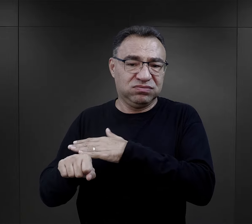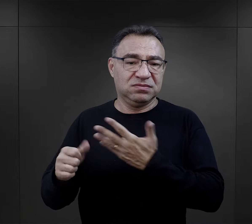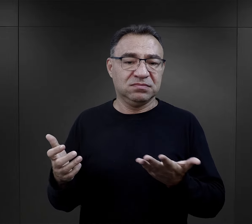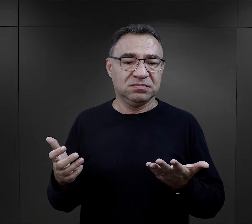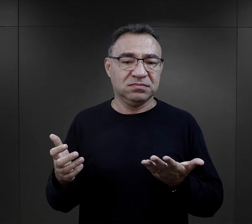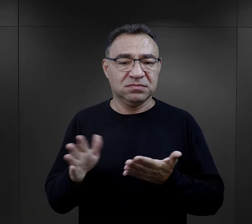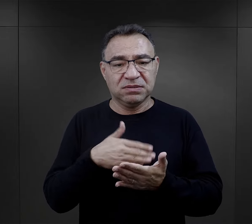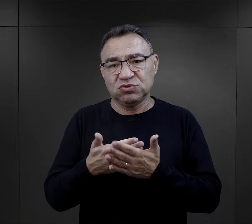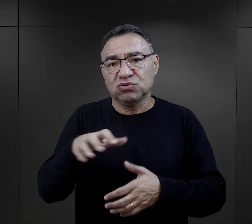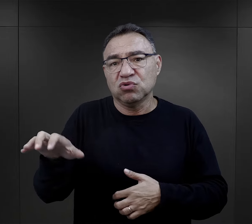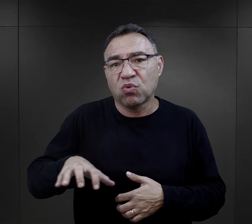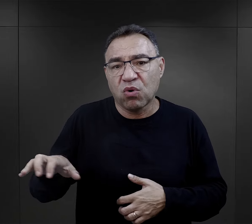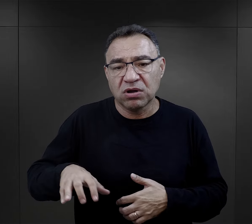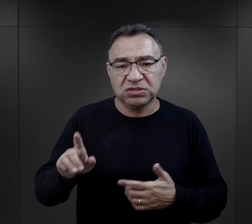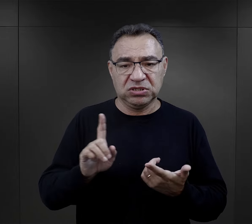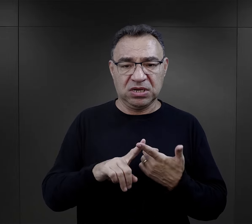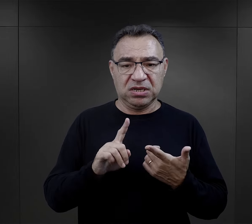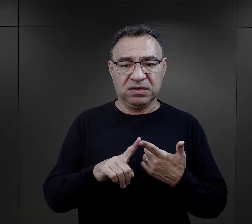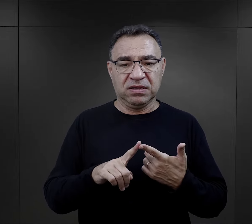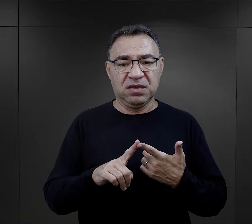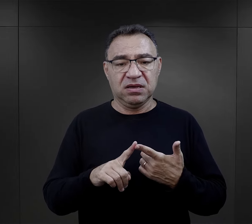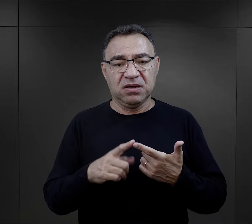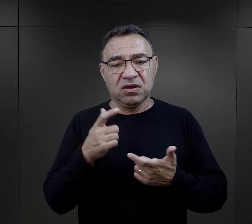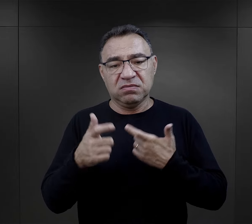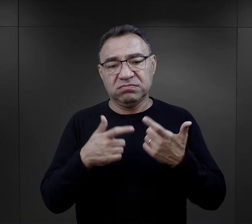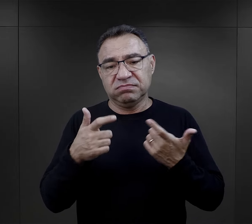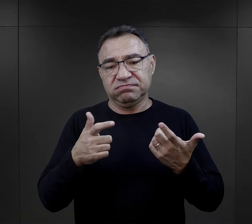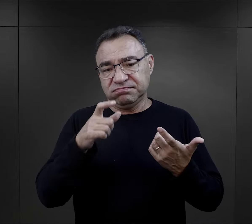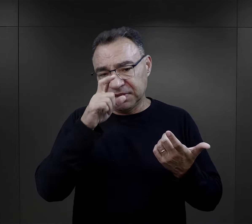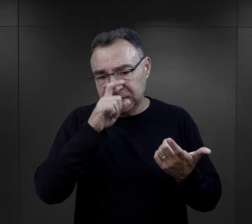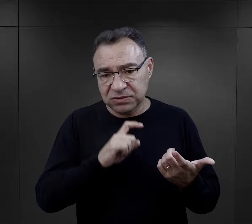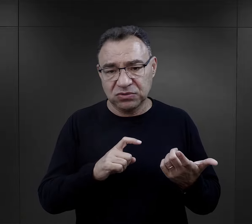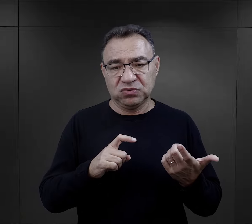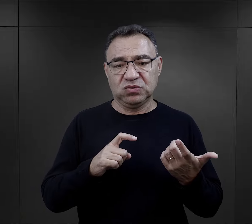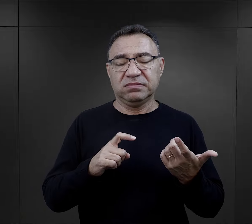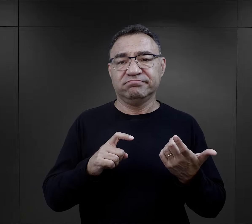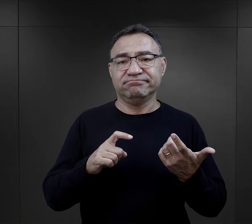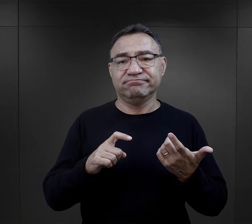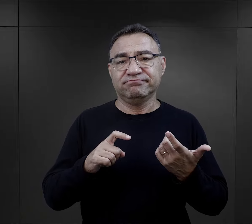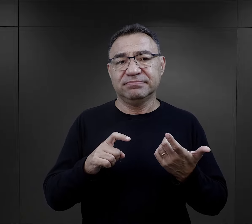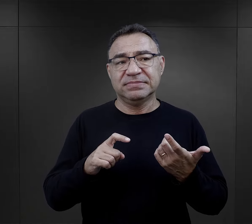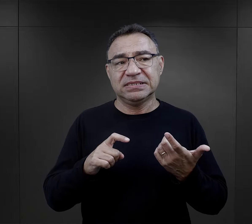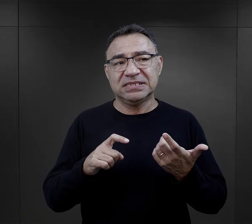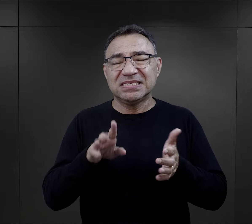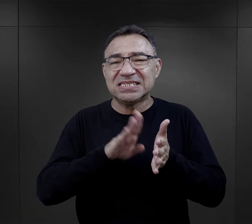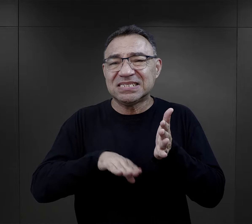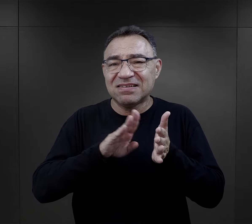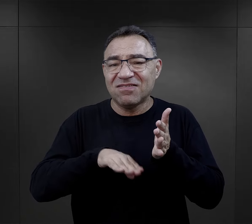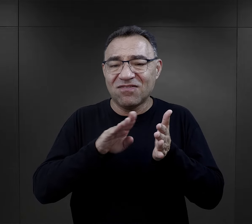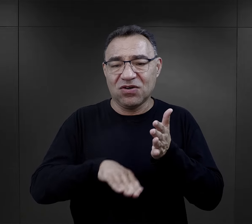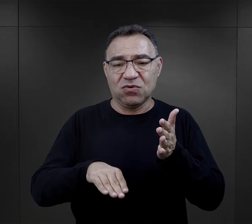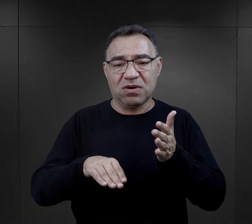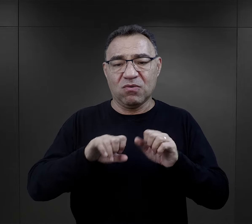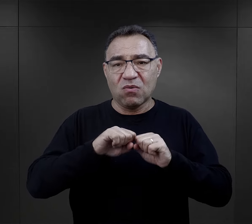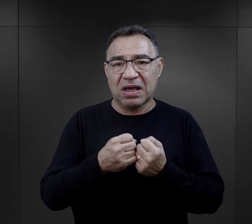Byli też złodzieje, osoby, które popełniły jakieś takie, można powiedzieć, drobne wykroczenia,